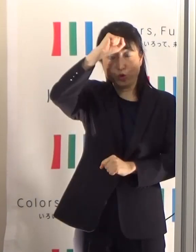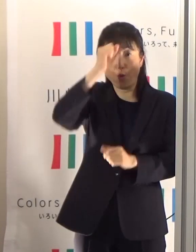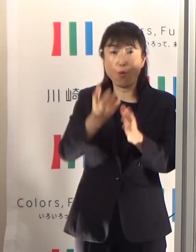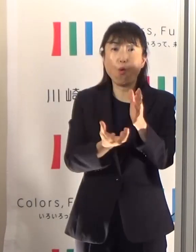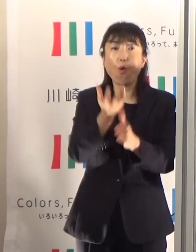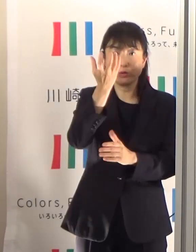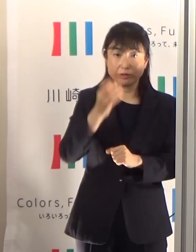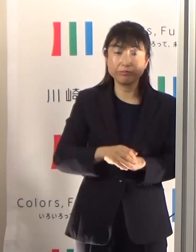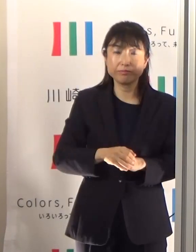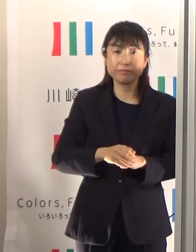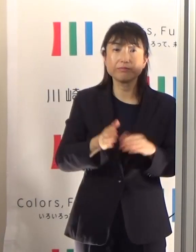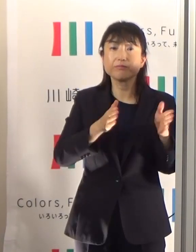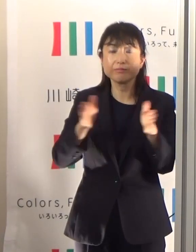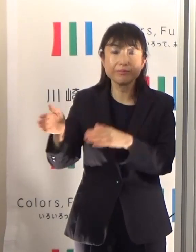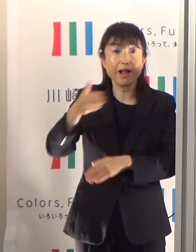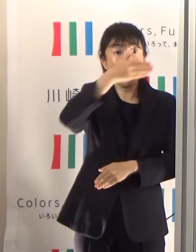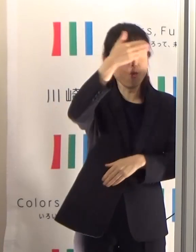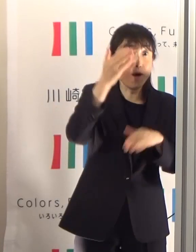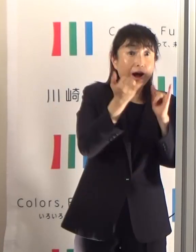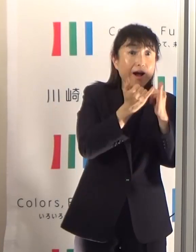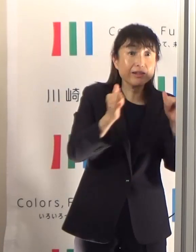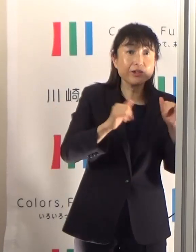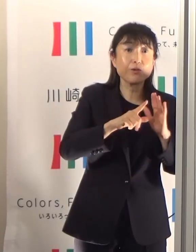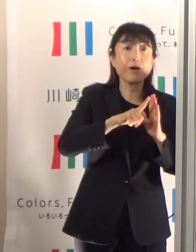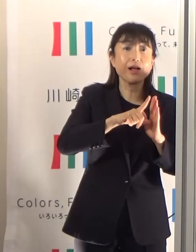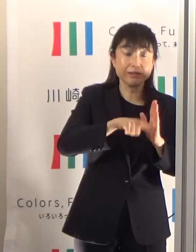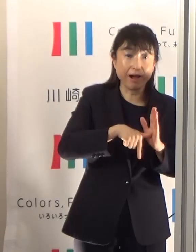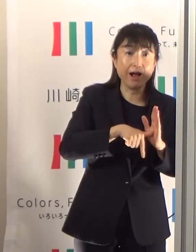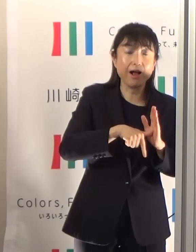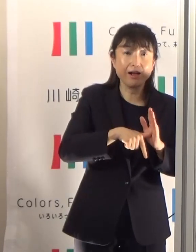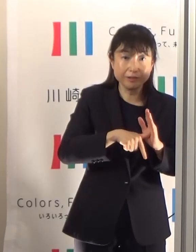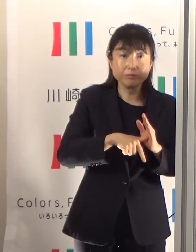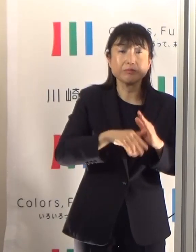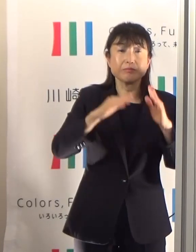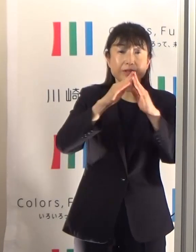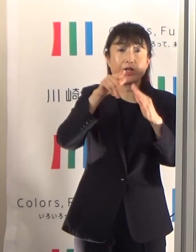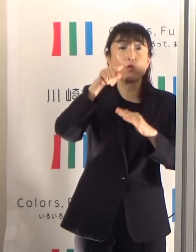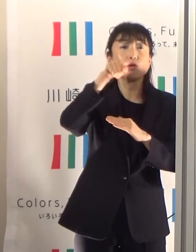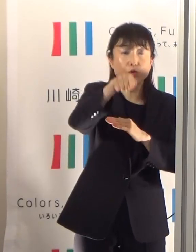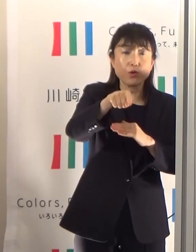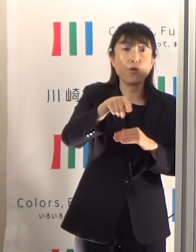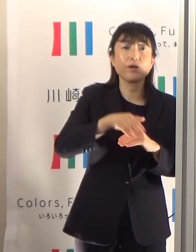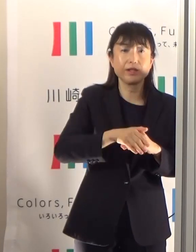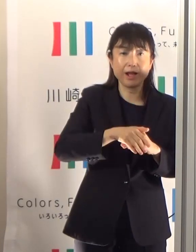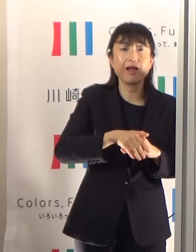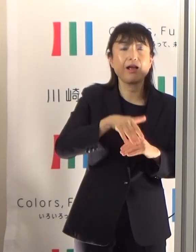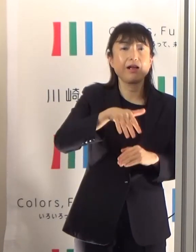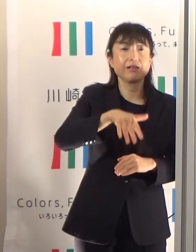逆に若い人に関しては、屋外での熱中症ということになっていますから